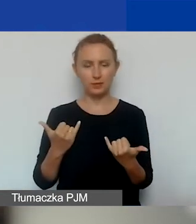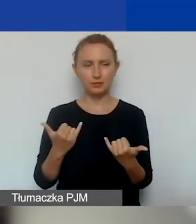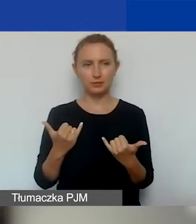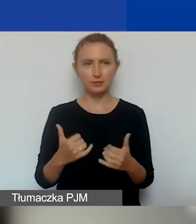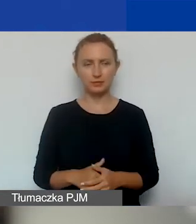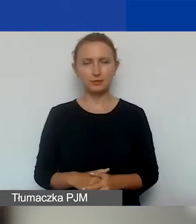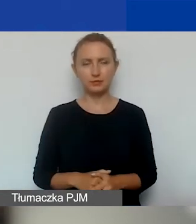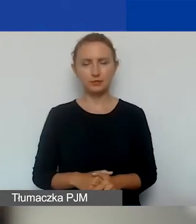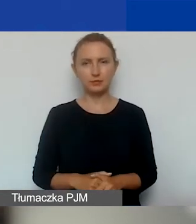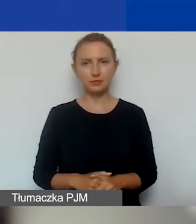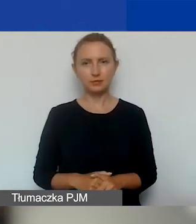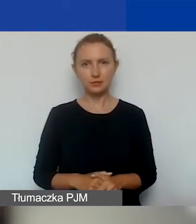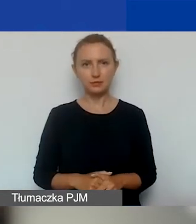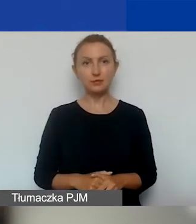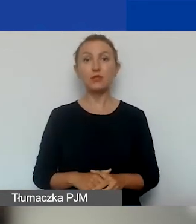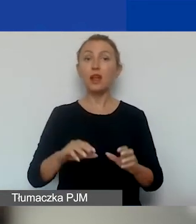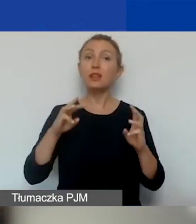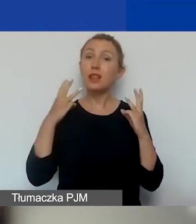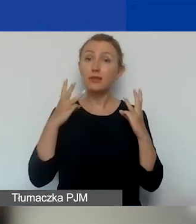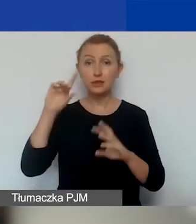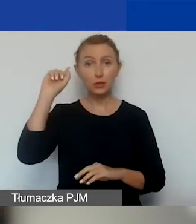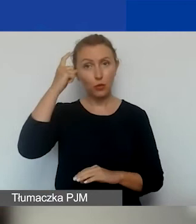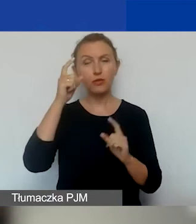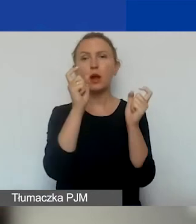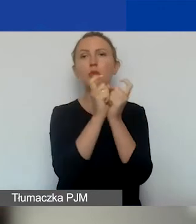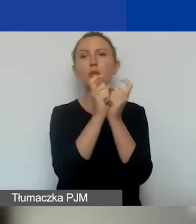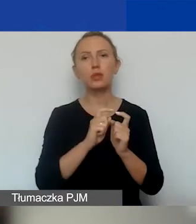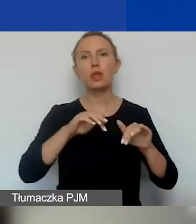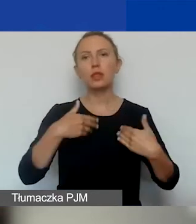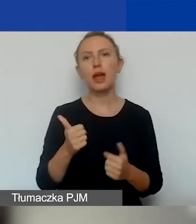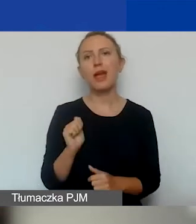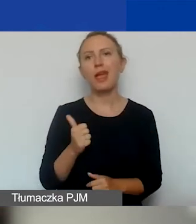Oczywiście najważniejsza jest punktacja przyznana przez ekspertów.